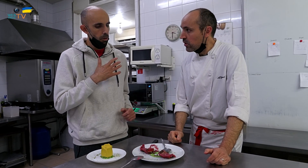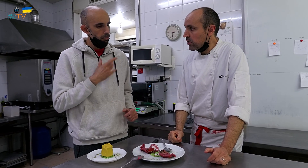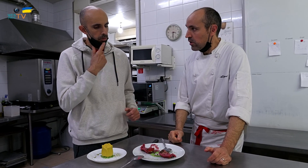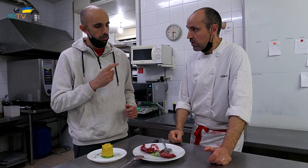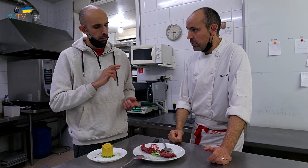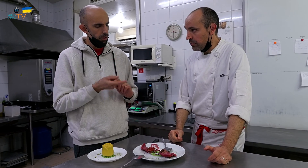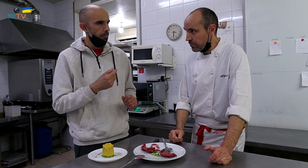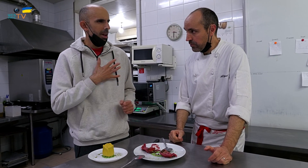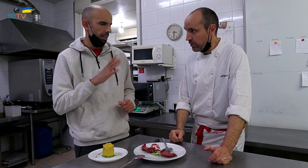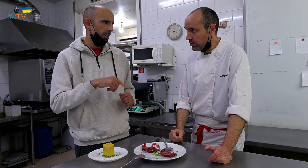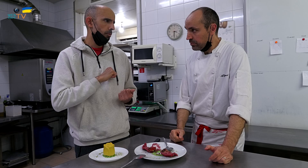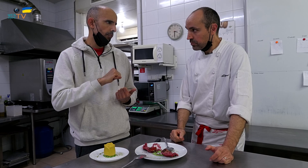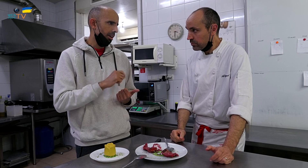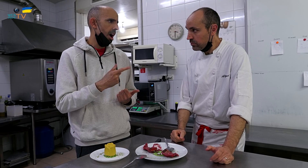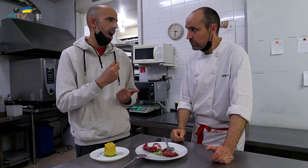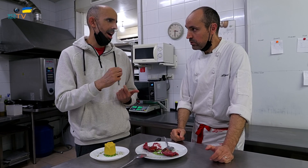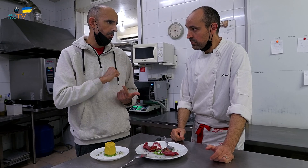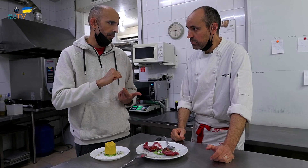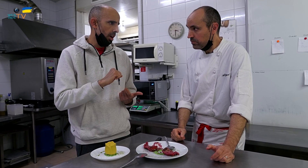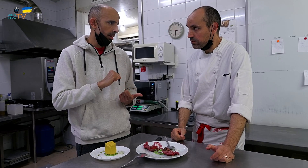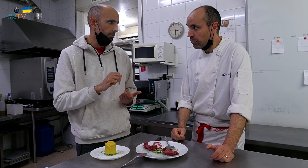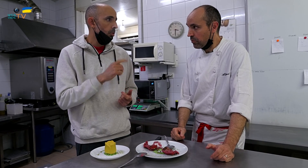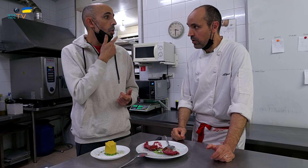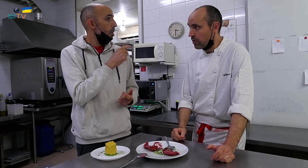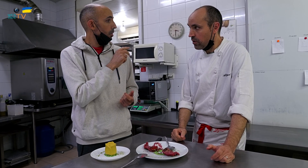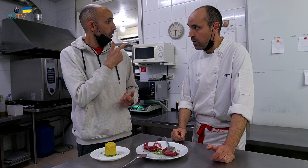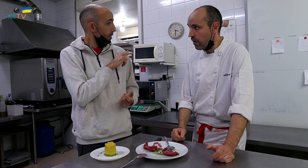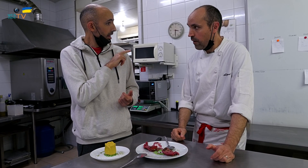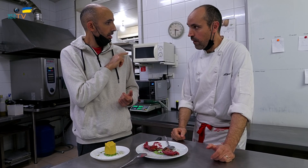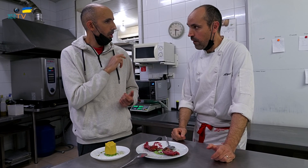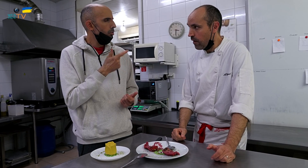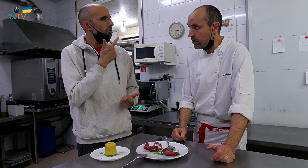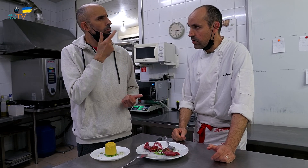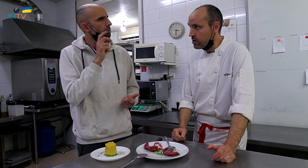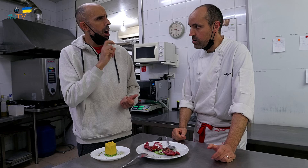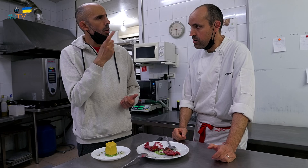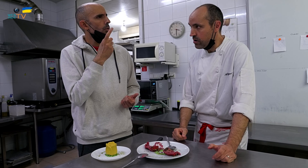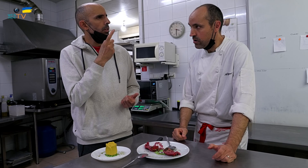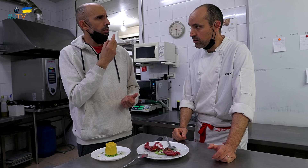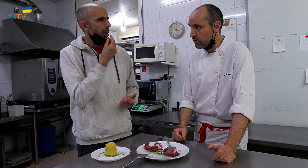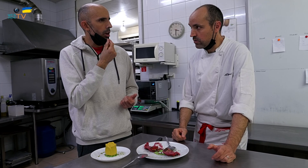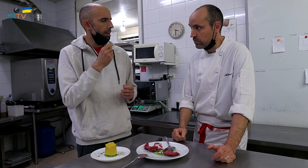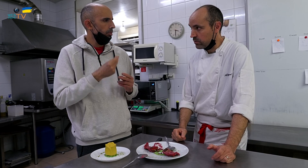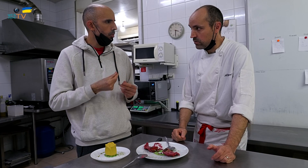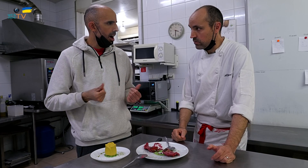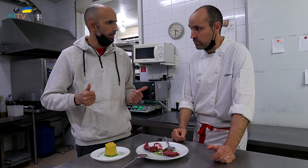La menta es fuerte, la albahaca también es fuerte. Para el color verde, hay que buscar un sabor más suave.